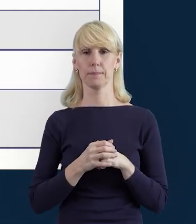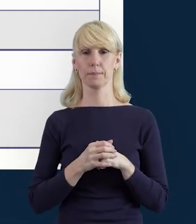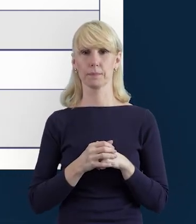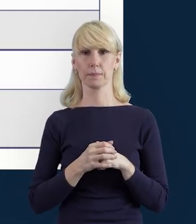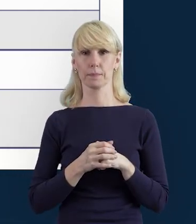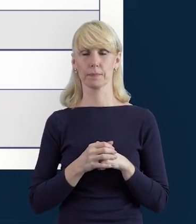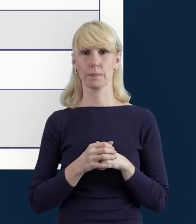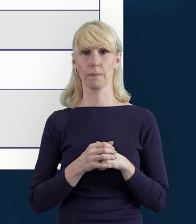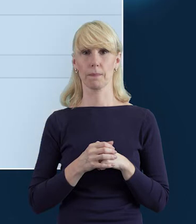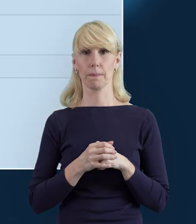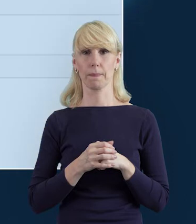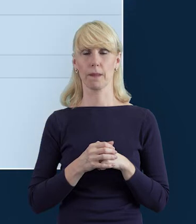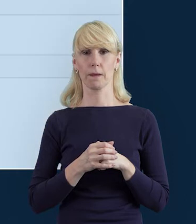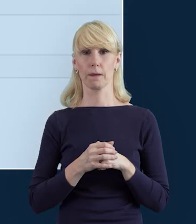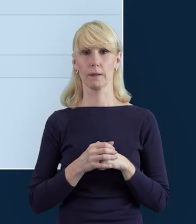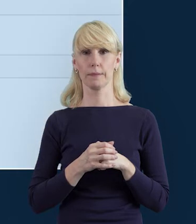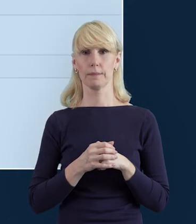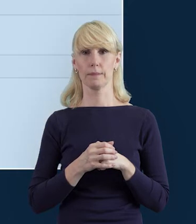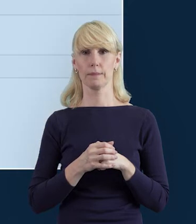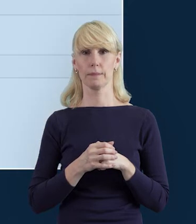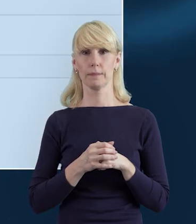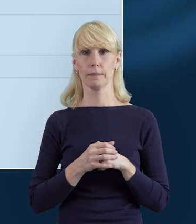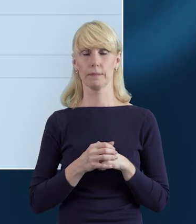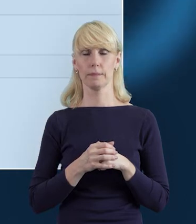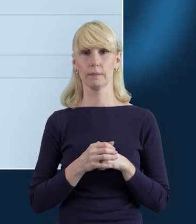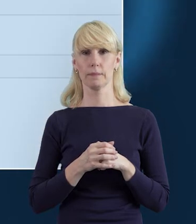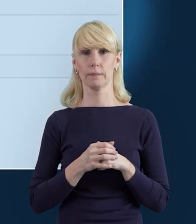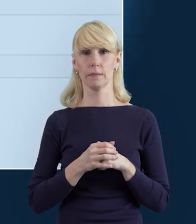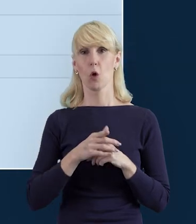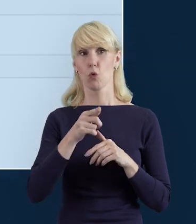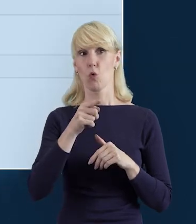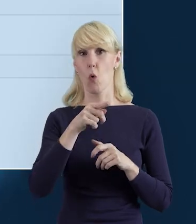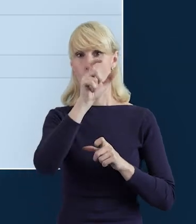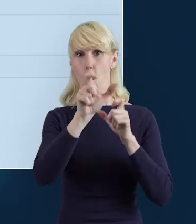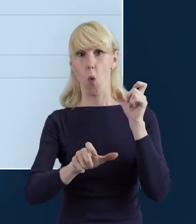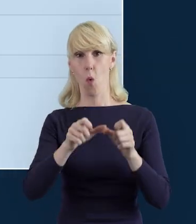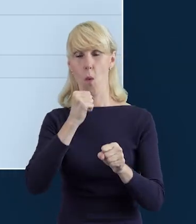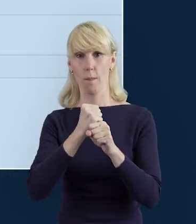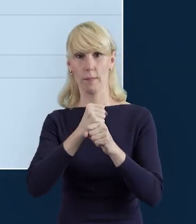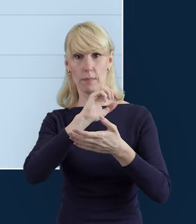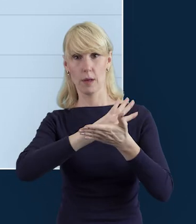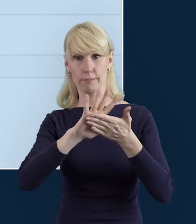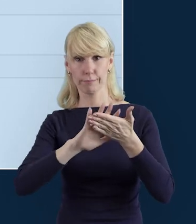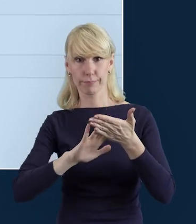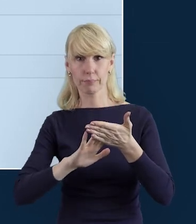dotyczący właśnie tego, że dane personelu zostały zapisane poprawnie.